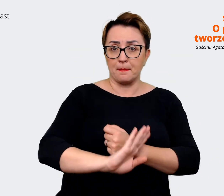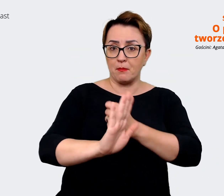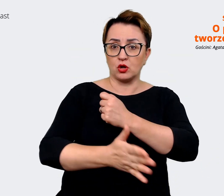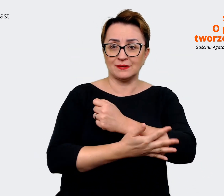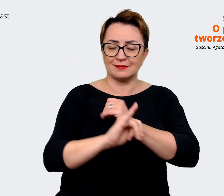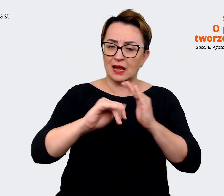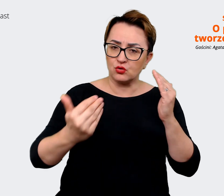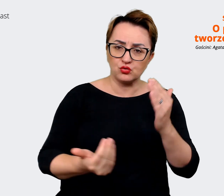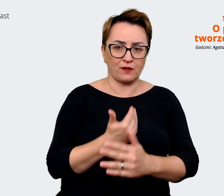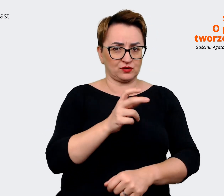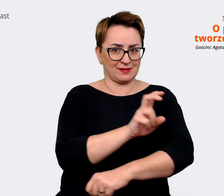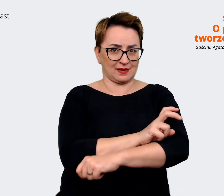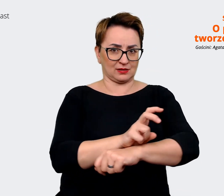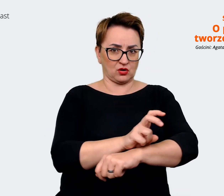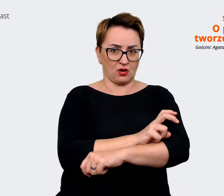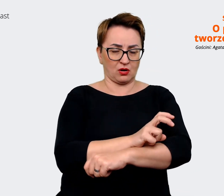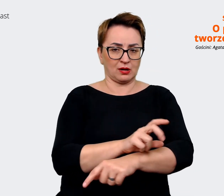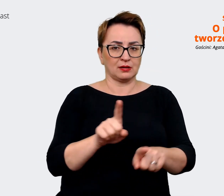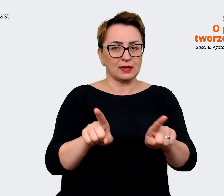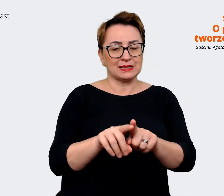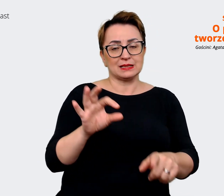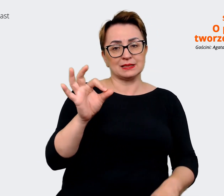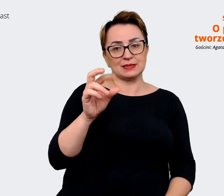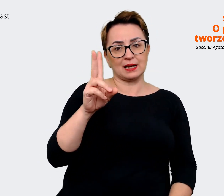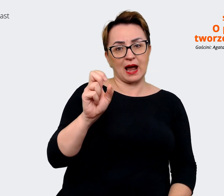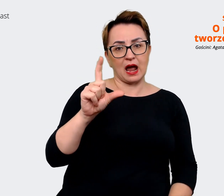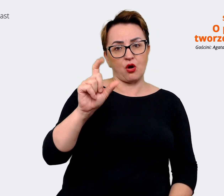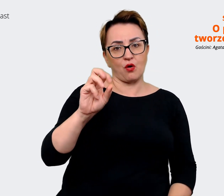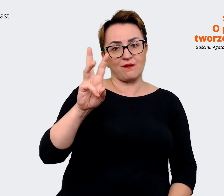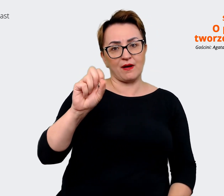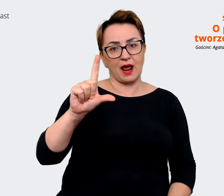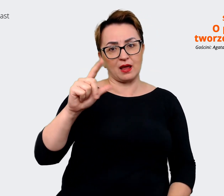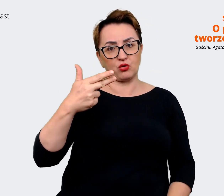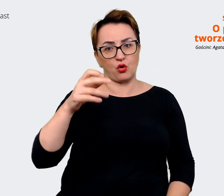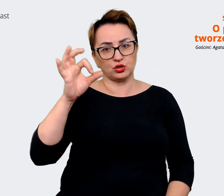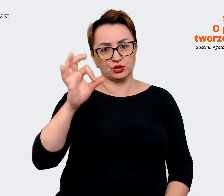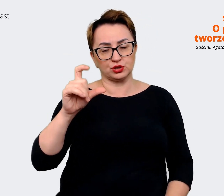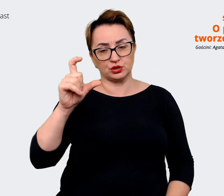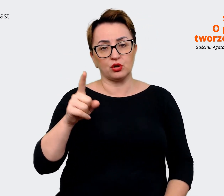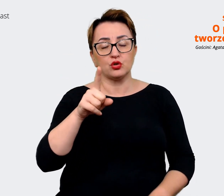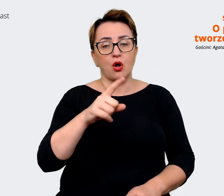technologie i skalowalność, i tutaj odnosimy się już np. do konkretnych frameworków i do języków